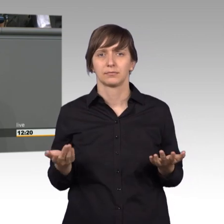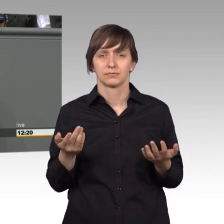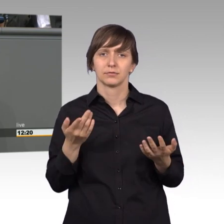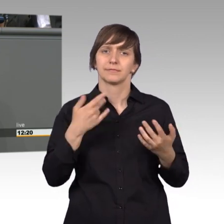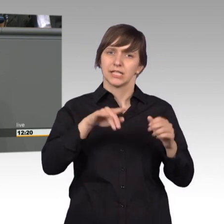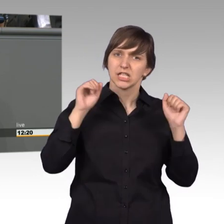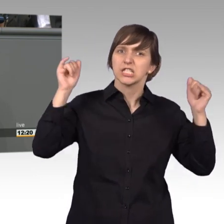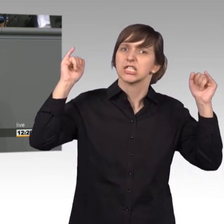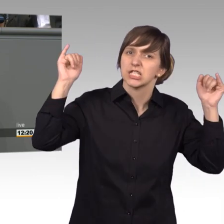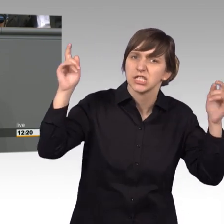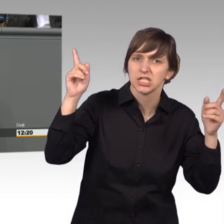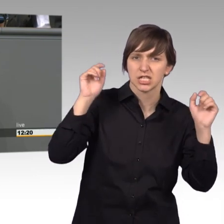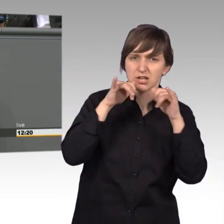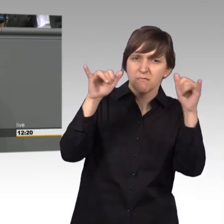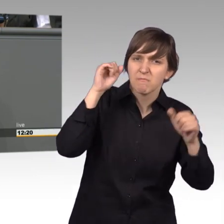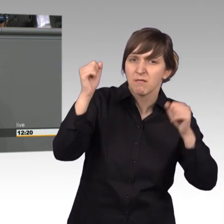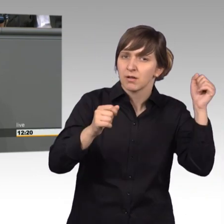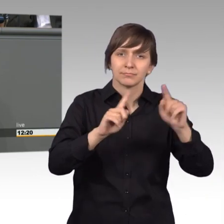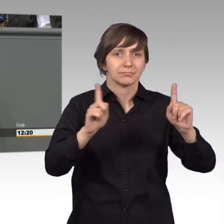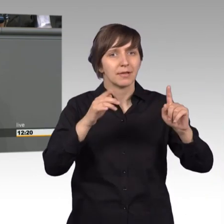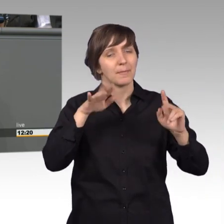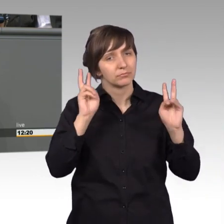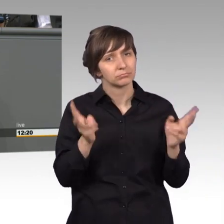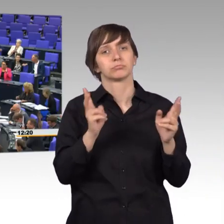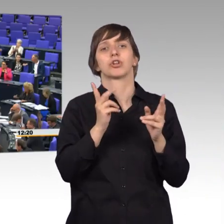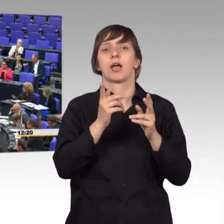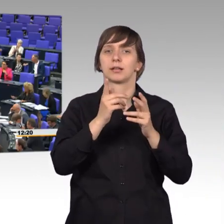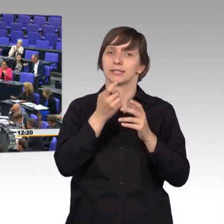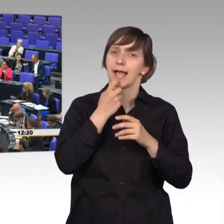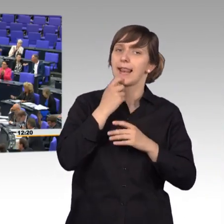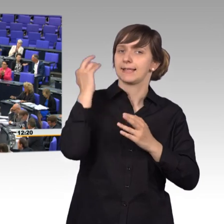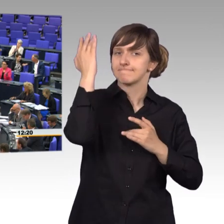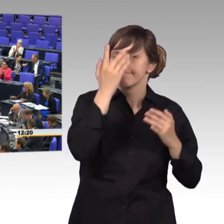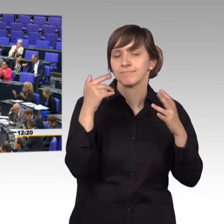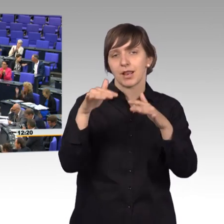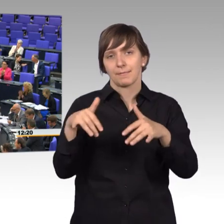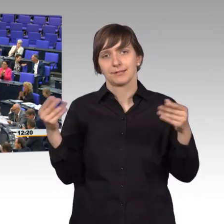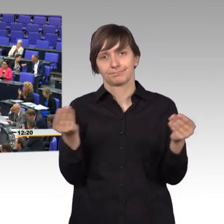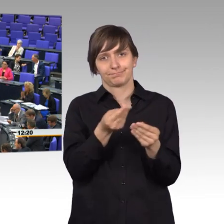dafür konstruktiv und im Austausch mit dem Parlament. [Beifall]